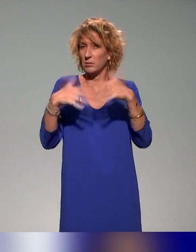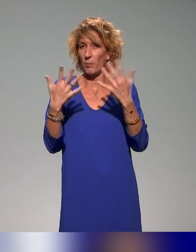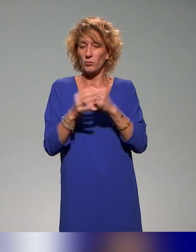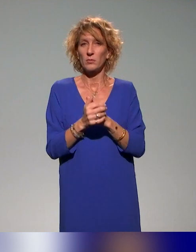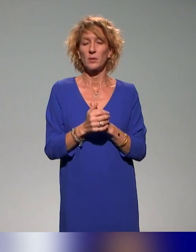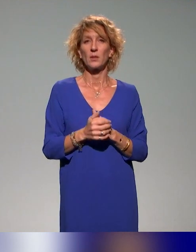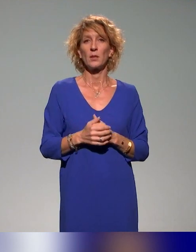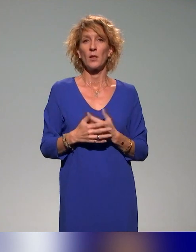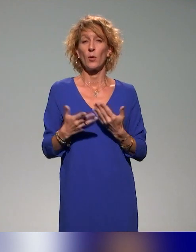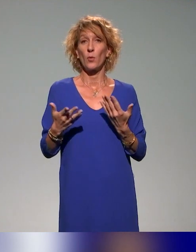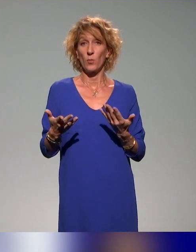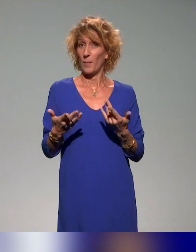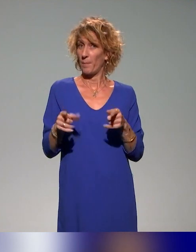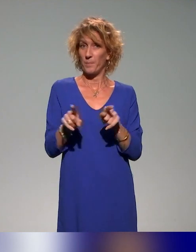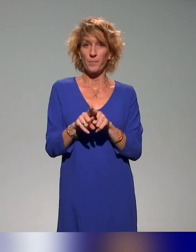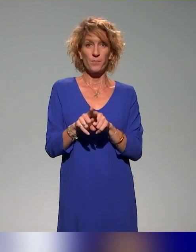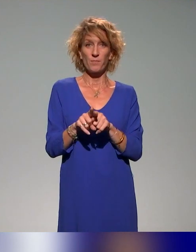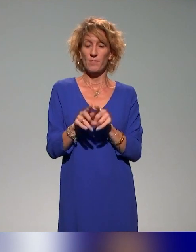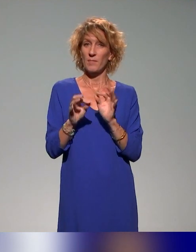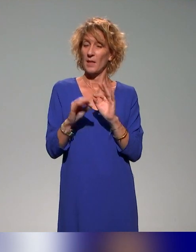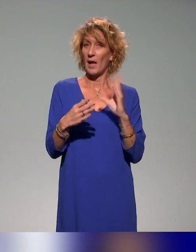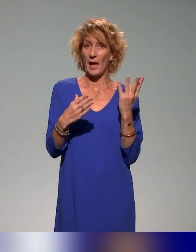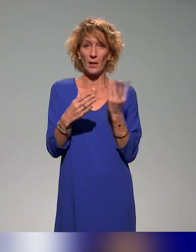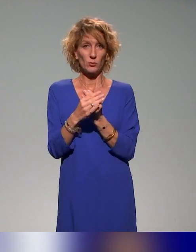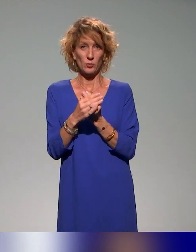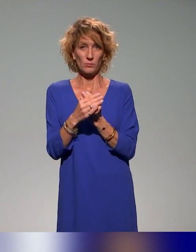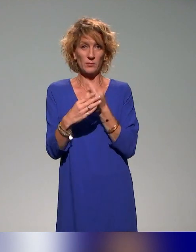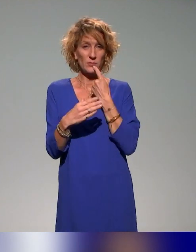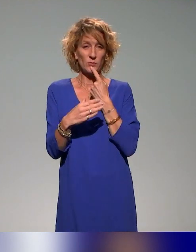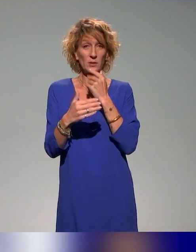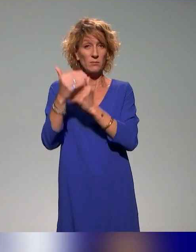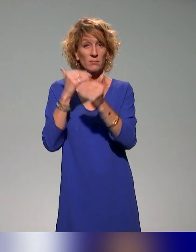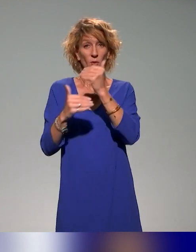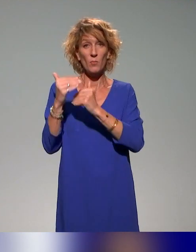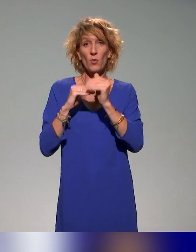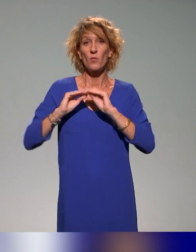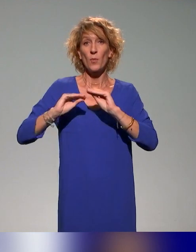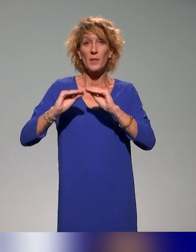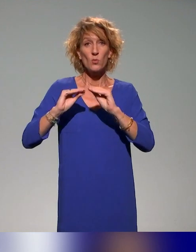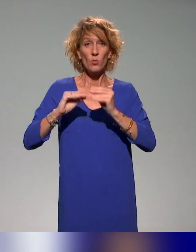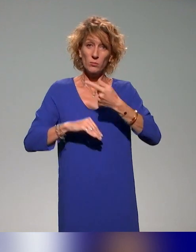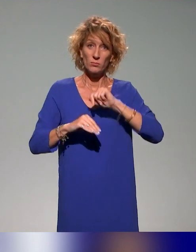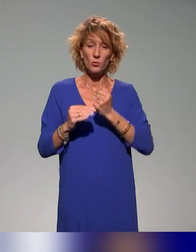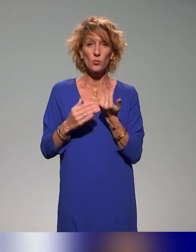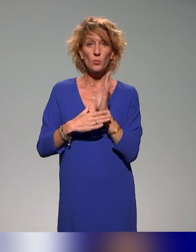là aussi, il y aura ces dimensions d'inclusion. Dans le plan de formation en tout cas qu'on propose à l'institut,